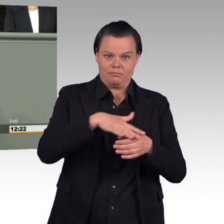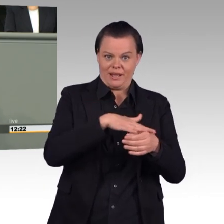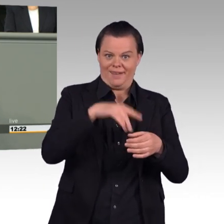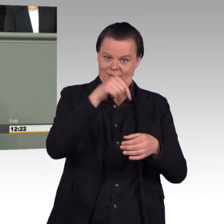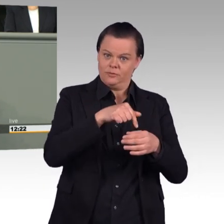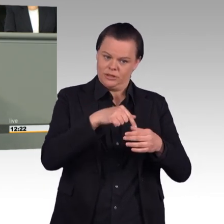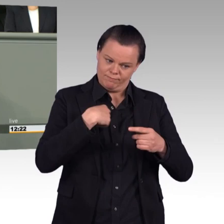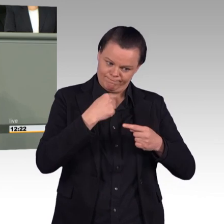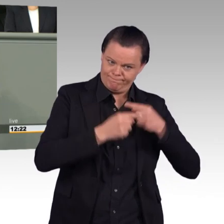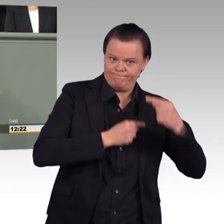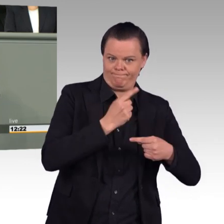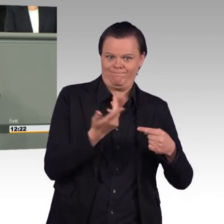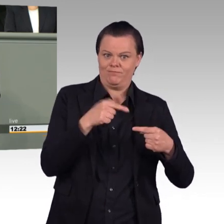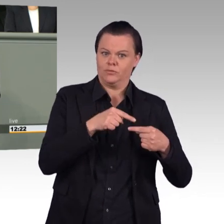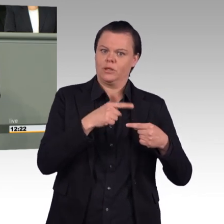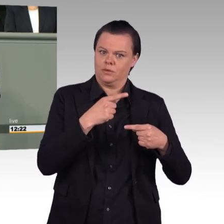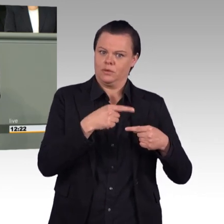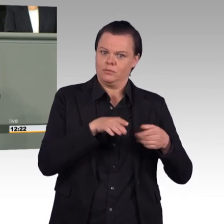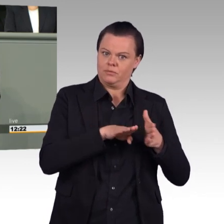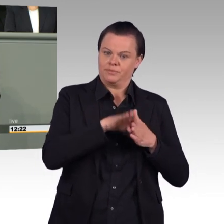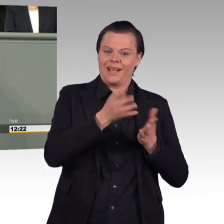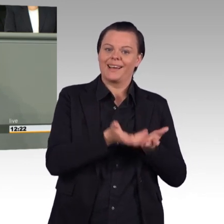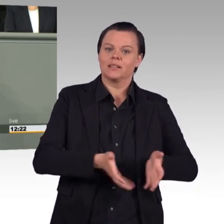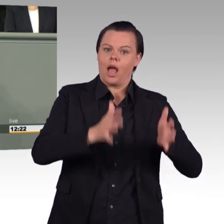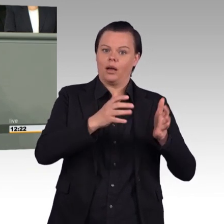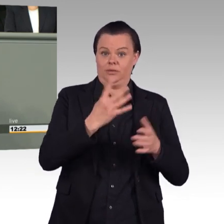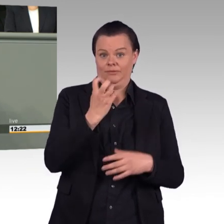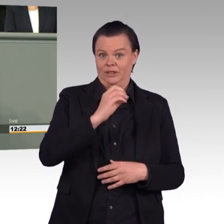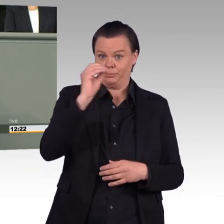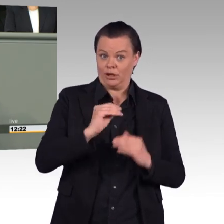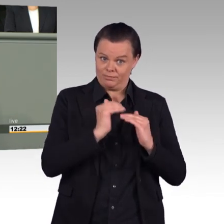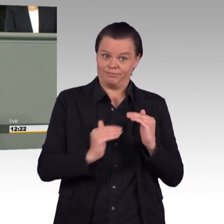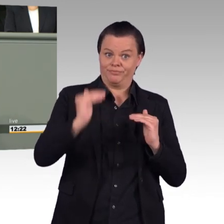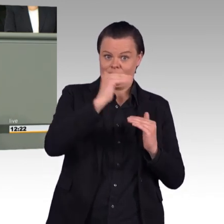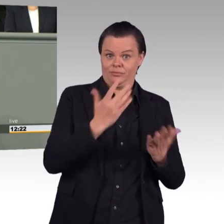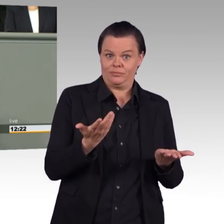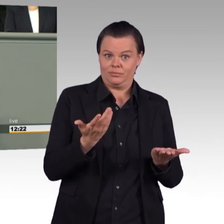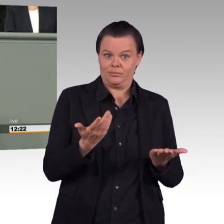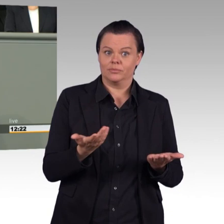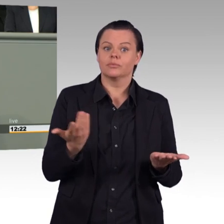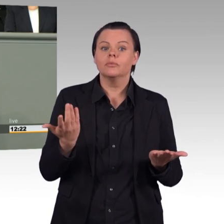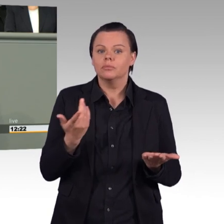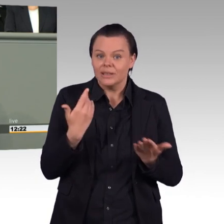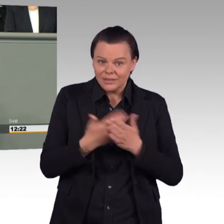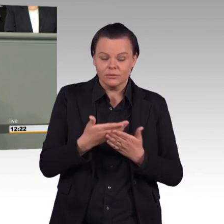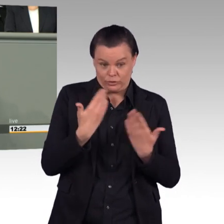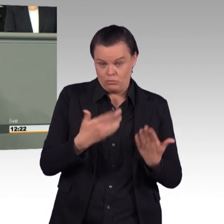das lehnen wir ab. (Beifall) Diese Aufrüstung geht im Übrigen auch zu Kosten der Soldatinnen und Soldaten.